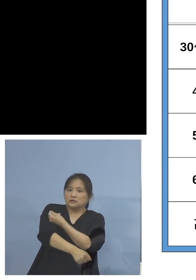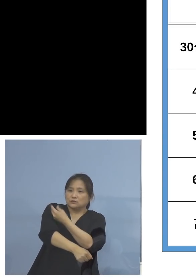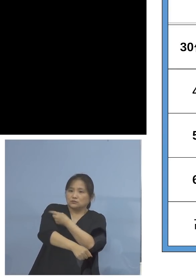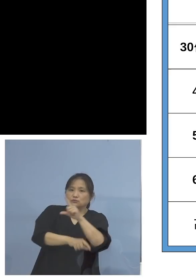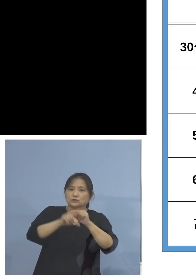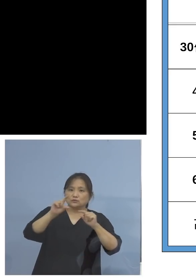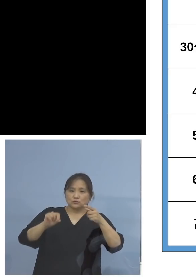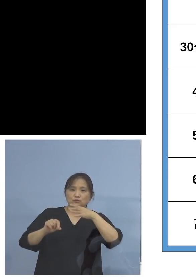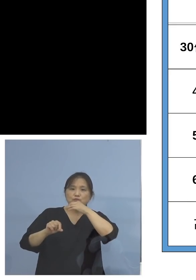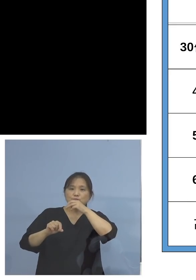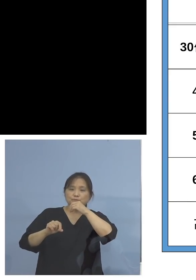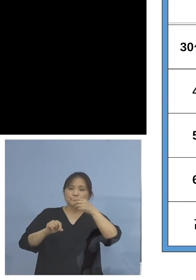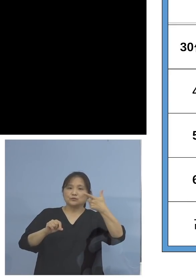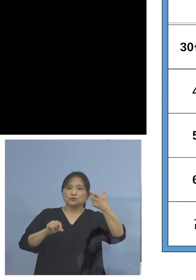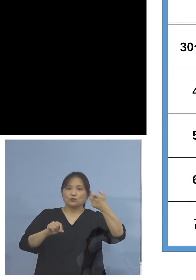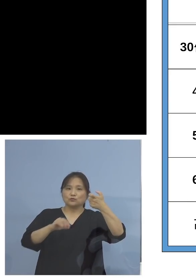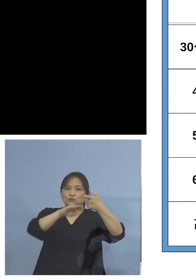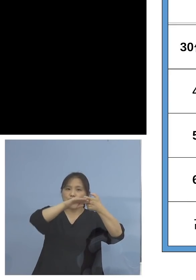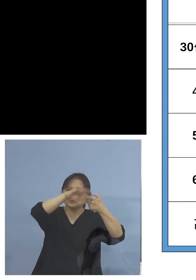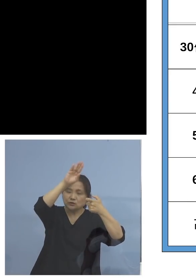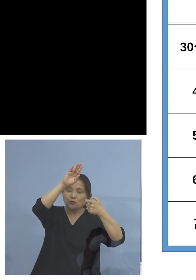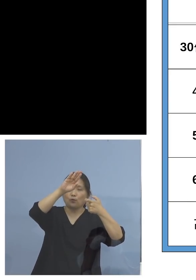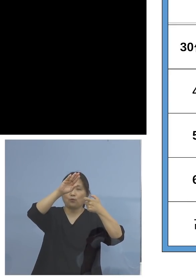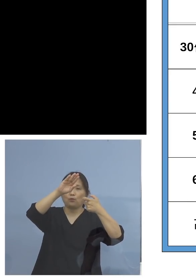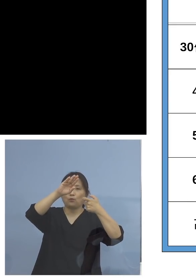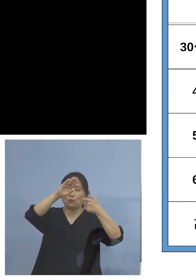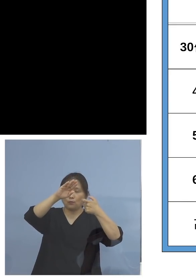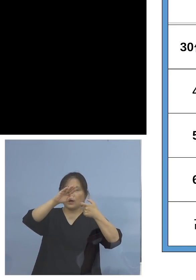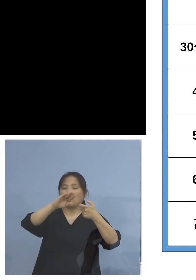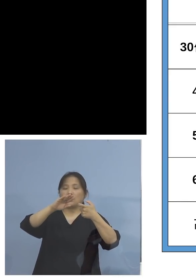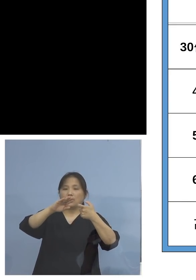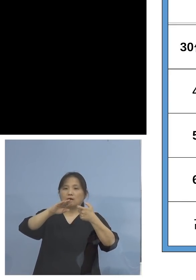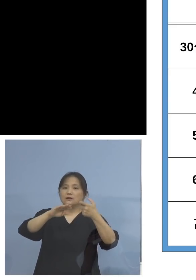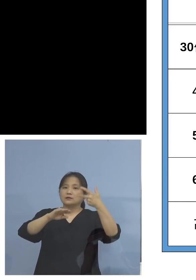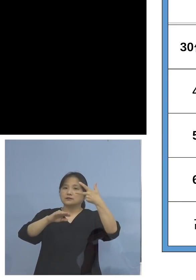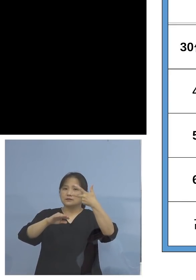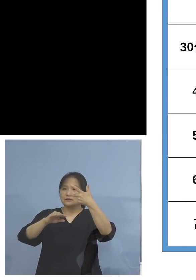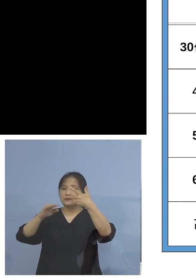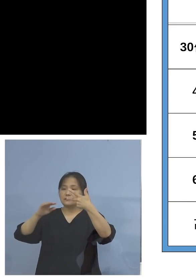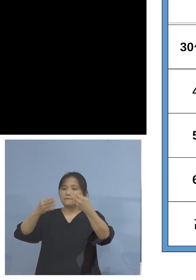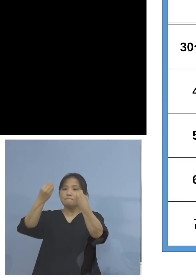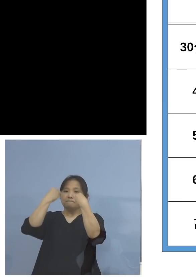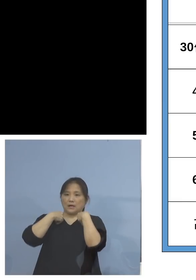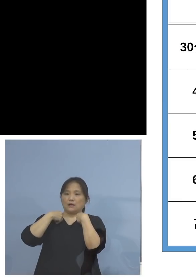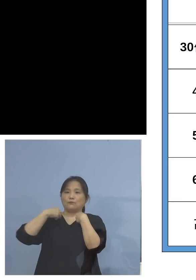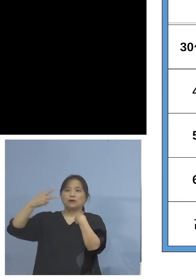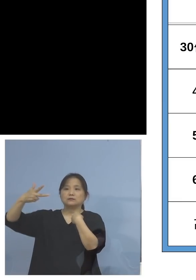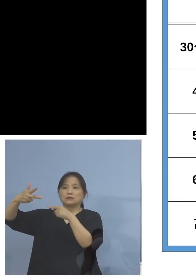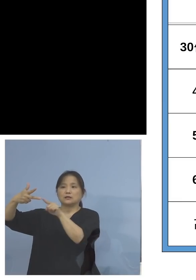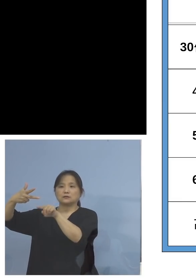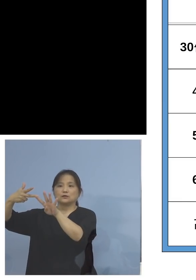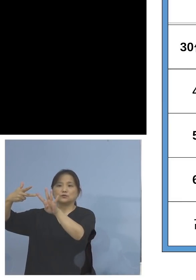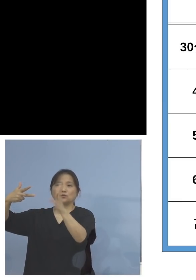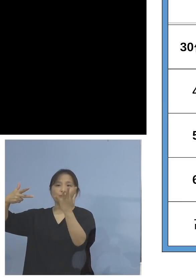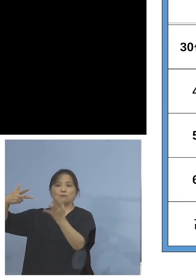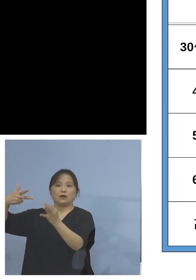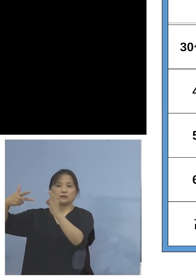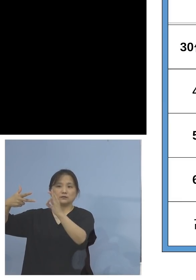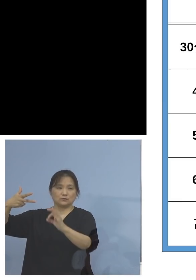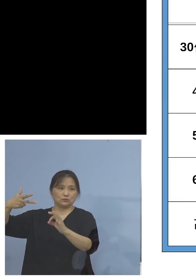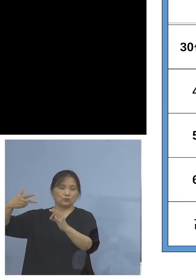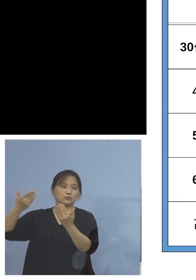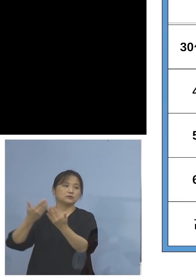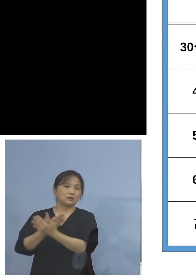60代以降、こちらは1桁 7.4パーセントとなっております